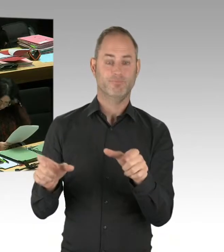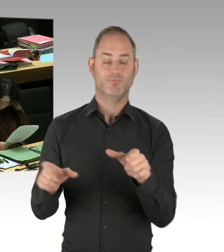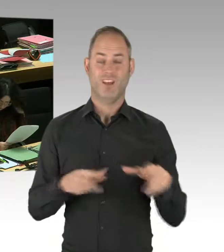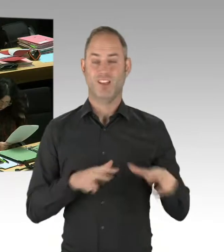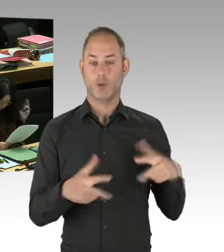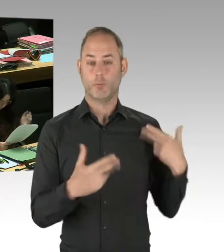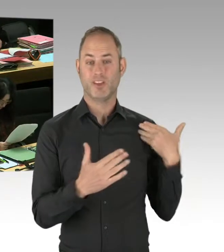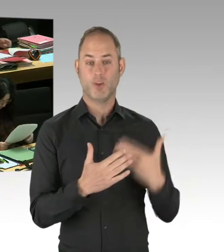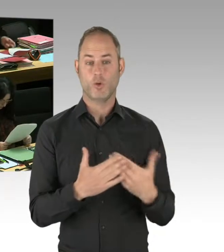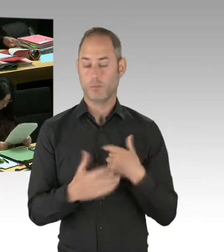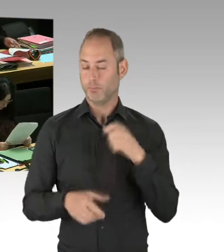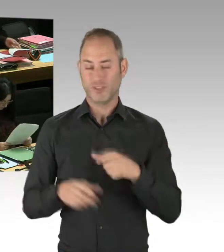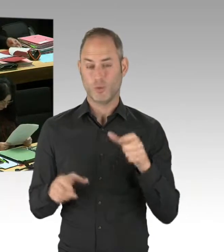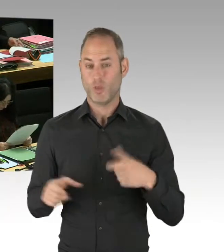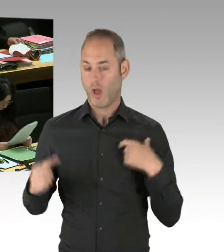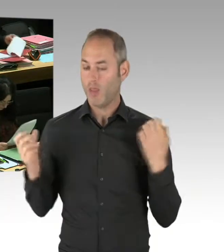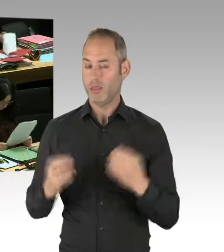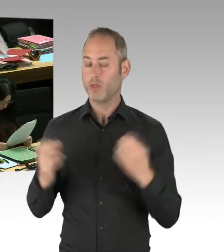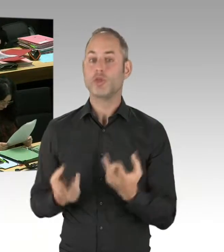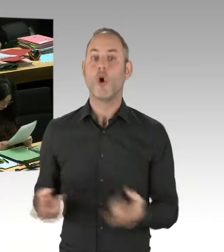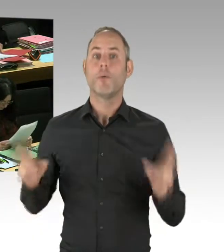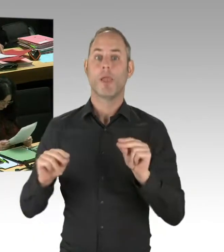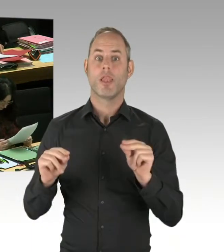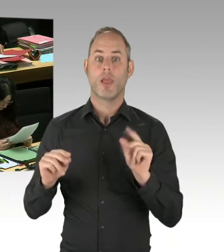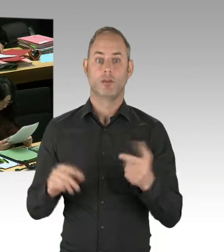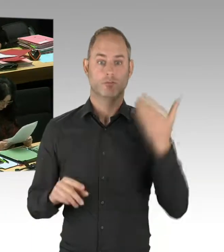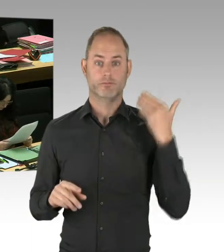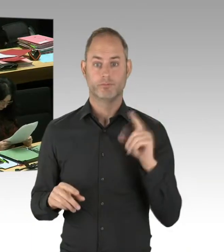ein Anti-Terror-Zentrum in Berlin zu errichten. Weil auch klar ist, dass der Untersuchungsausschuss